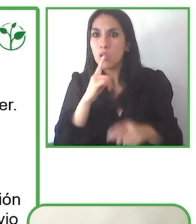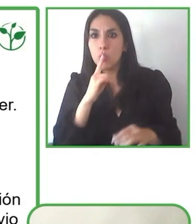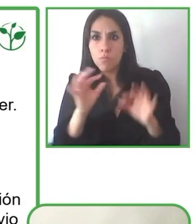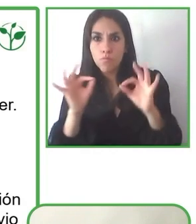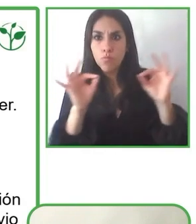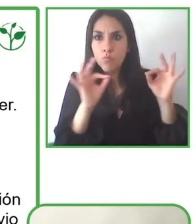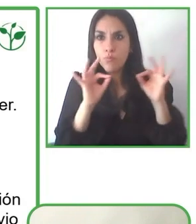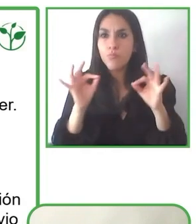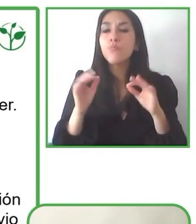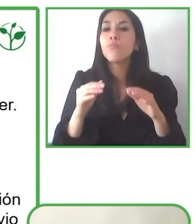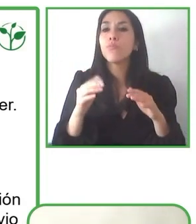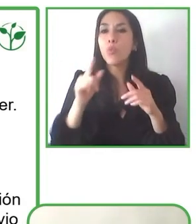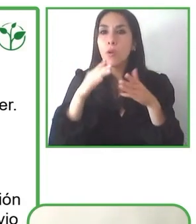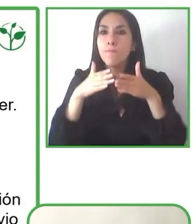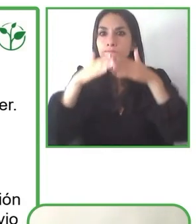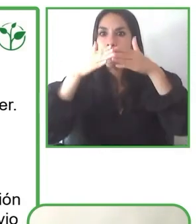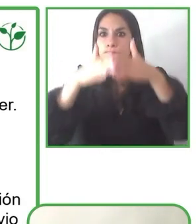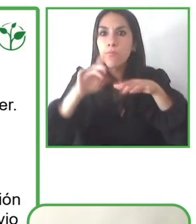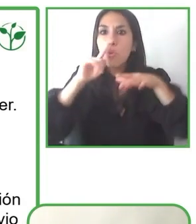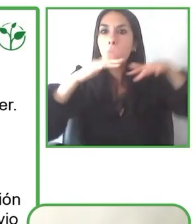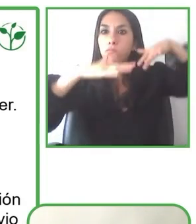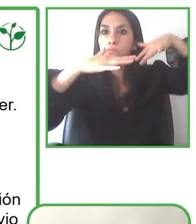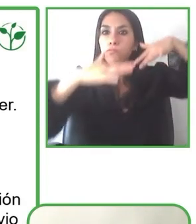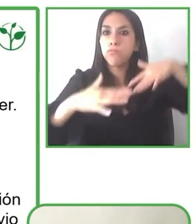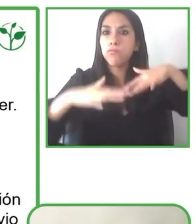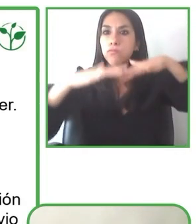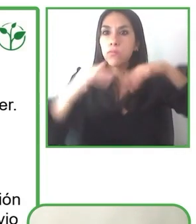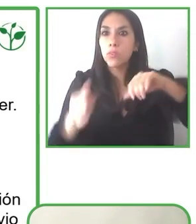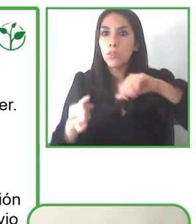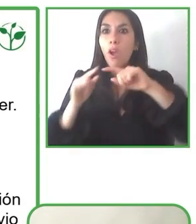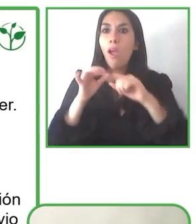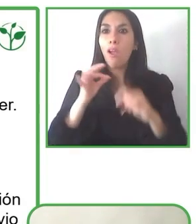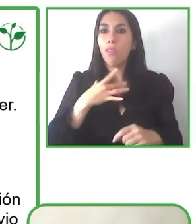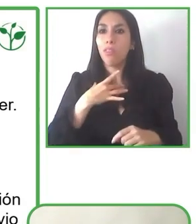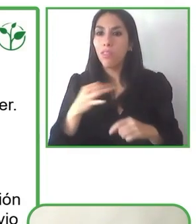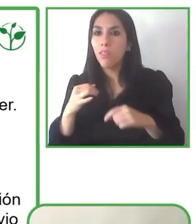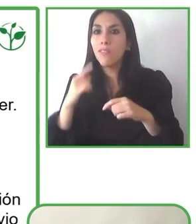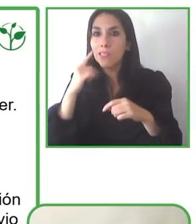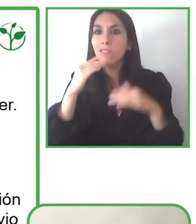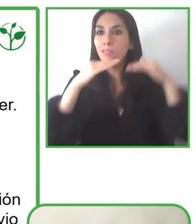Por ejemplo, el año pasado nosotros entregamos y donamos siete pasarelas para que